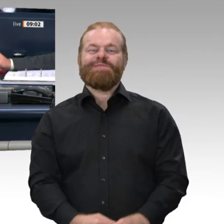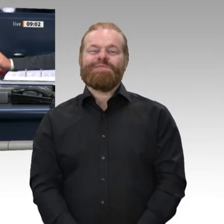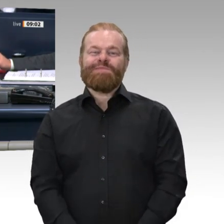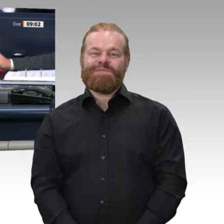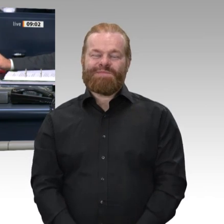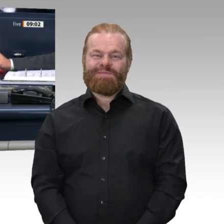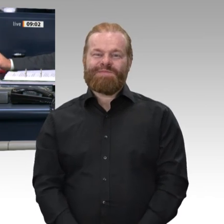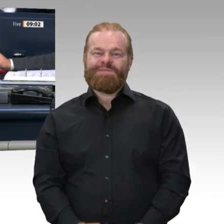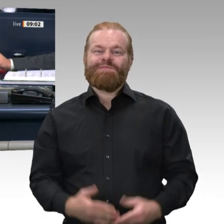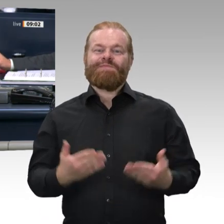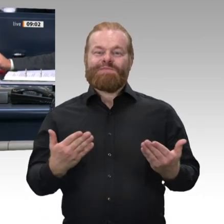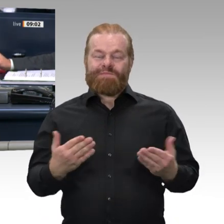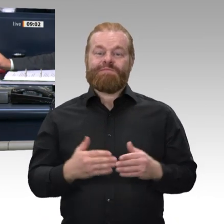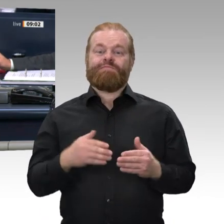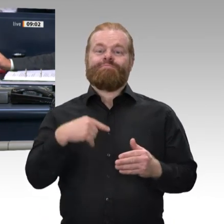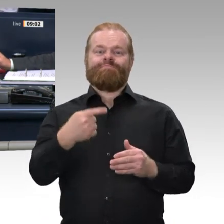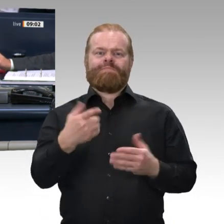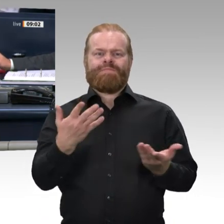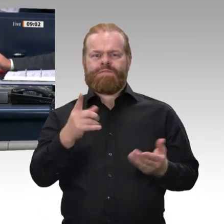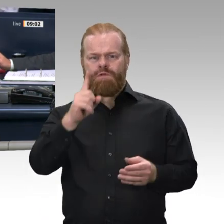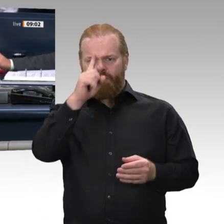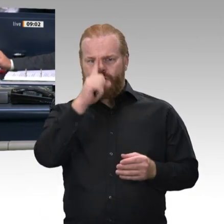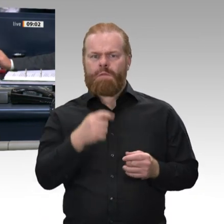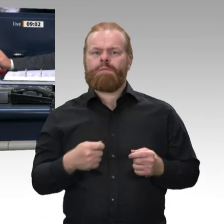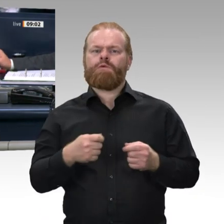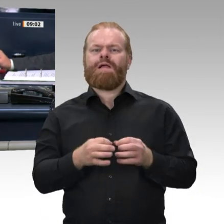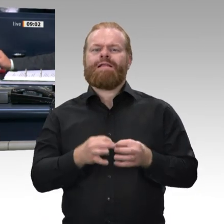Im Anschluss an die Ohne-Debatte-Punkte soll auf Verlangen der Fraktion der FDP